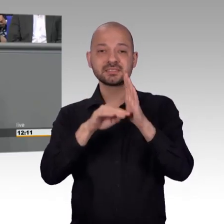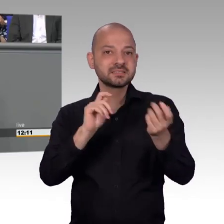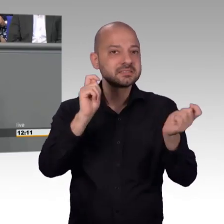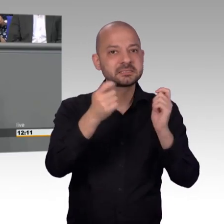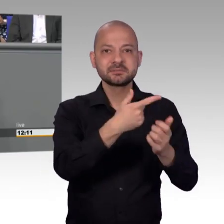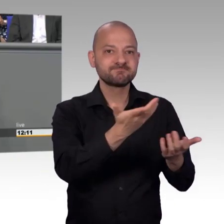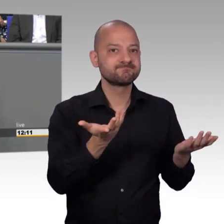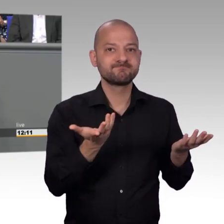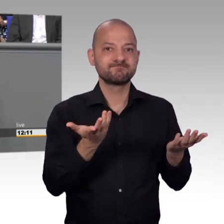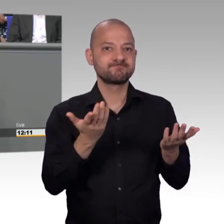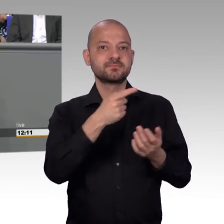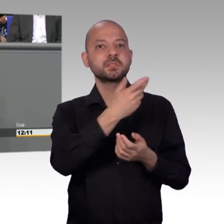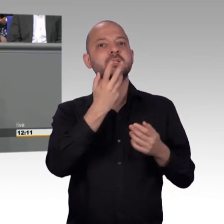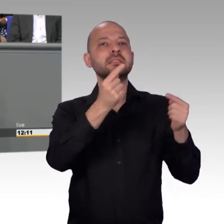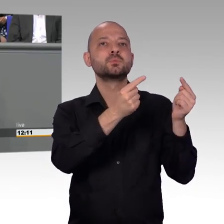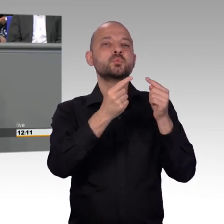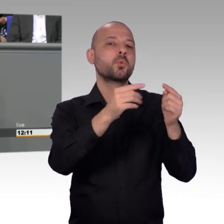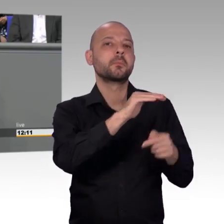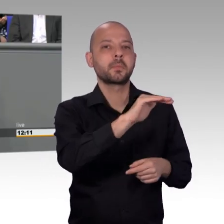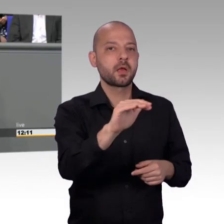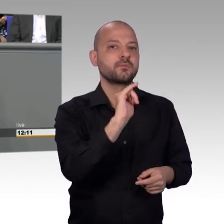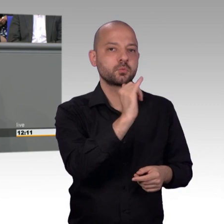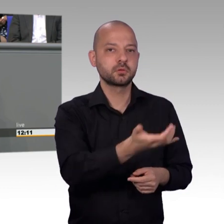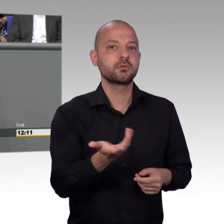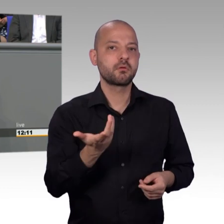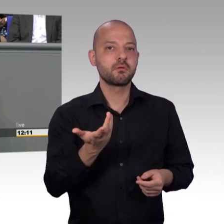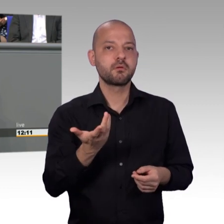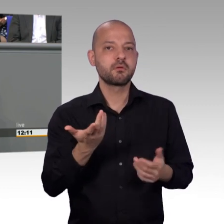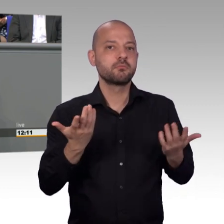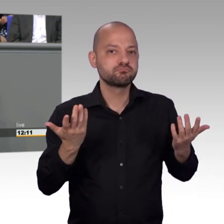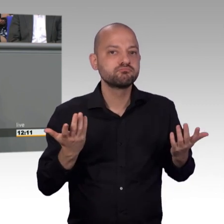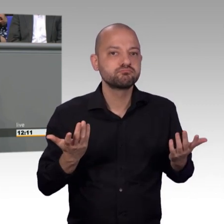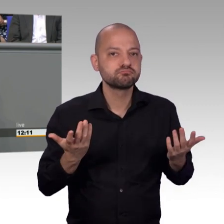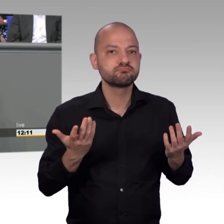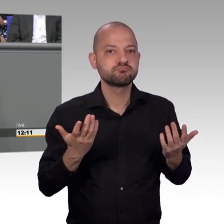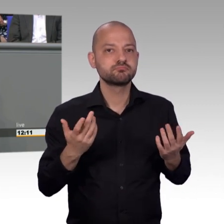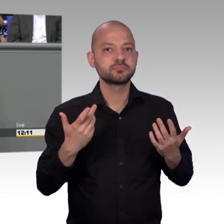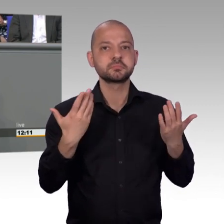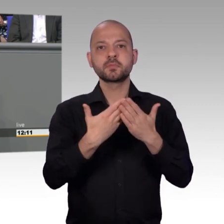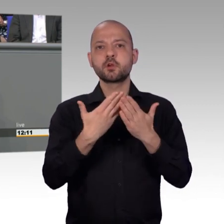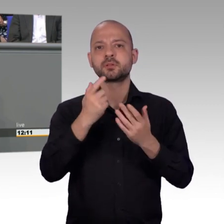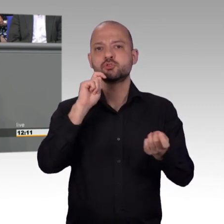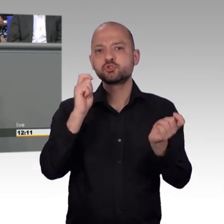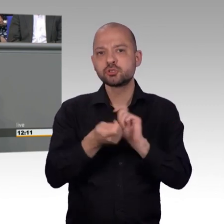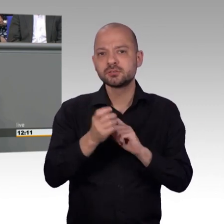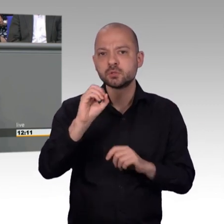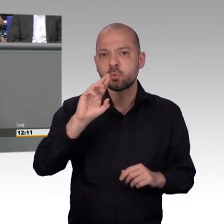ich darf mich außerdem bei dem Kollegen Gero Storjohann bedanken, dass er sich für eine laufende Petition zu mir in den Wahlkreis nach Würzburg begeben hat,